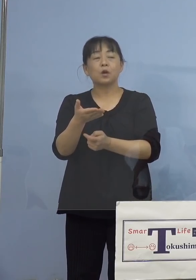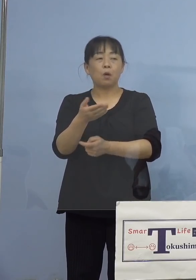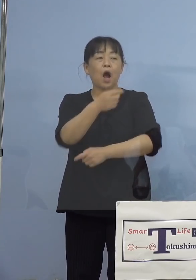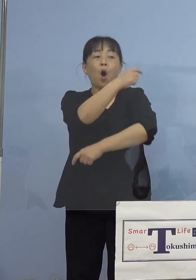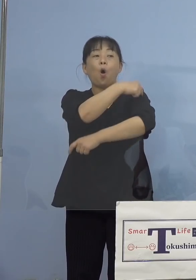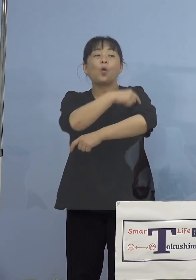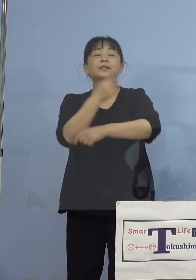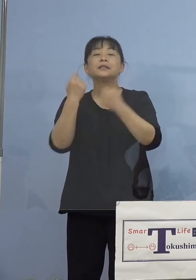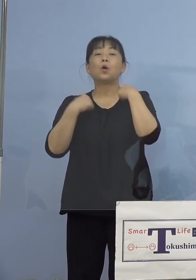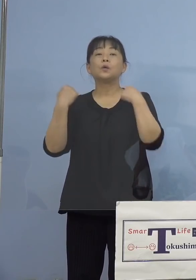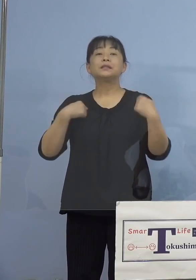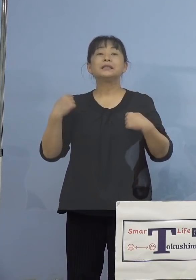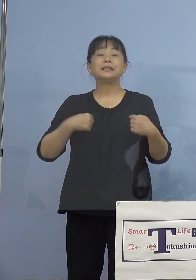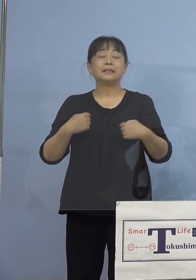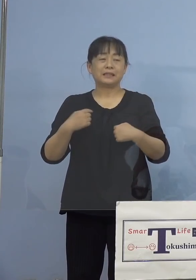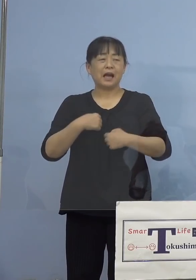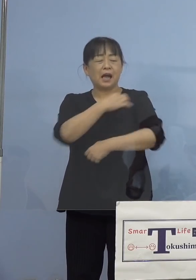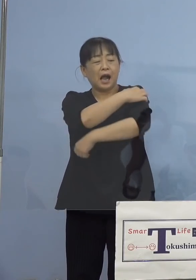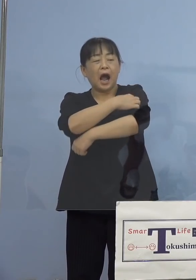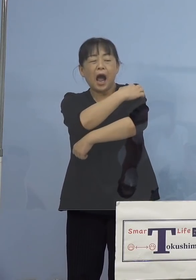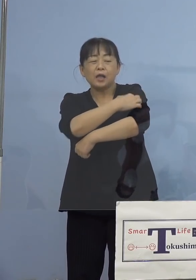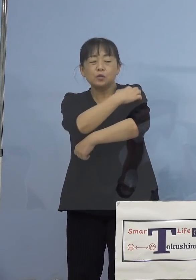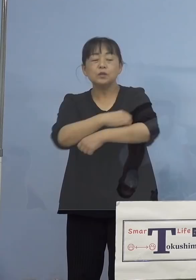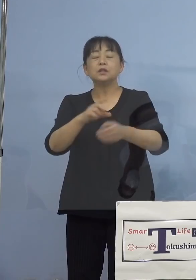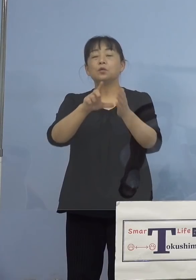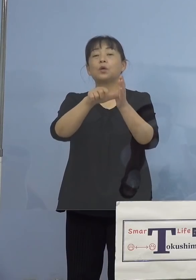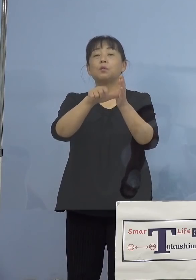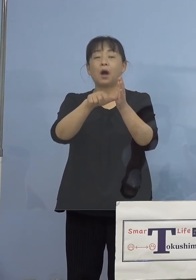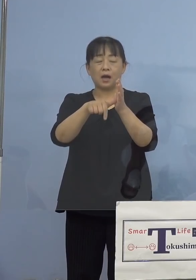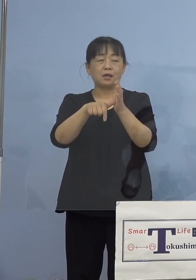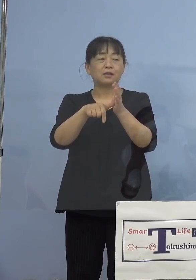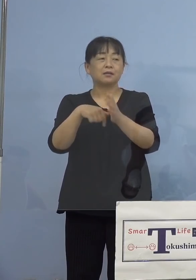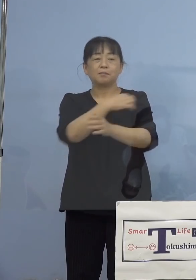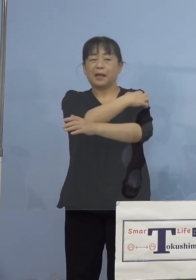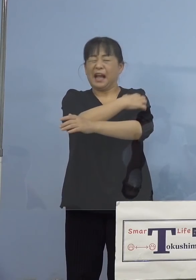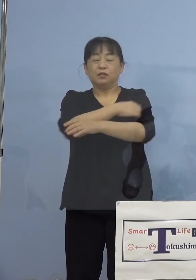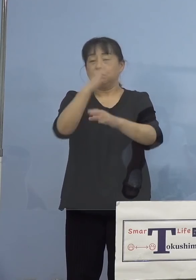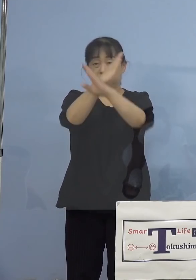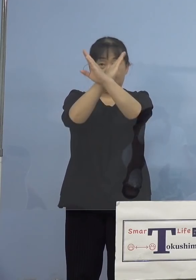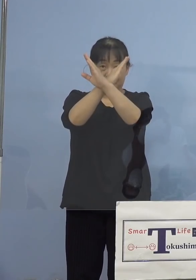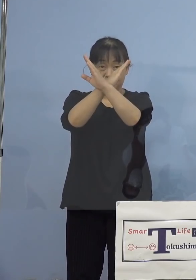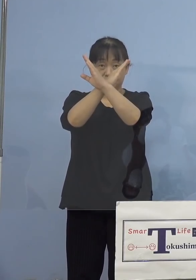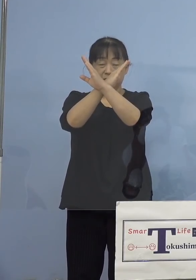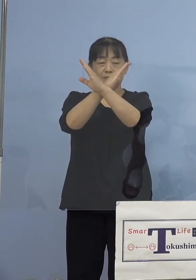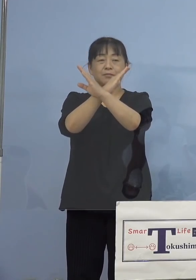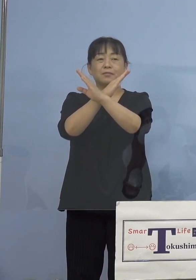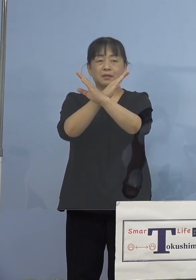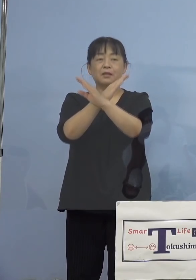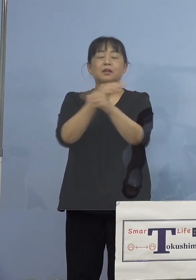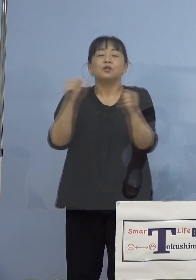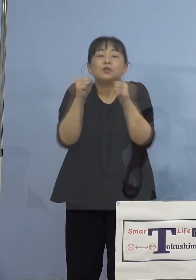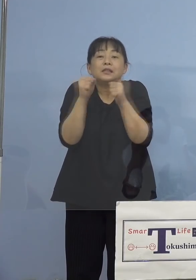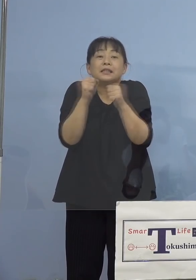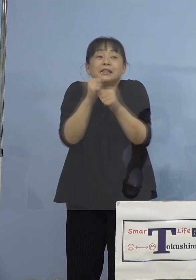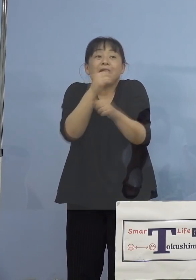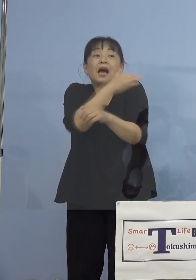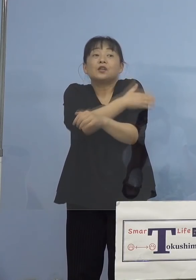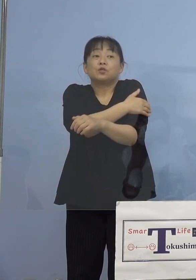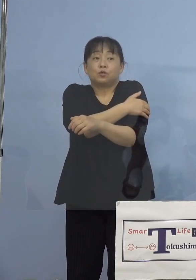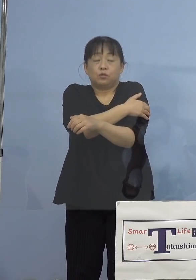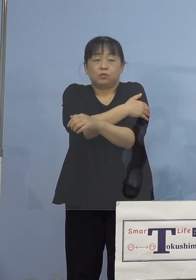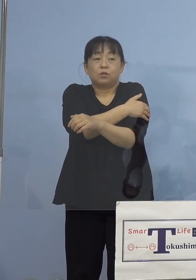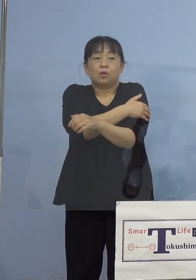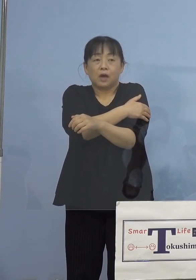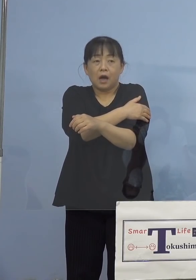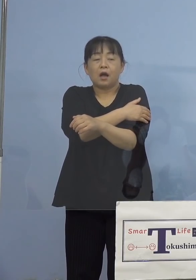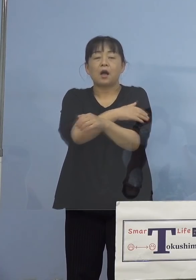発疹がかゆい場合は、かくんじゃなくて 冷やす、あるいは抗ヒスタミン剤